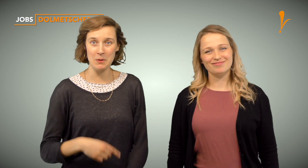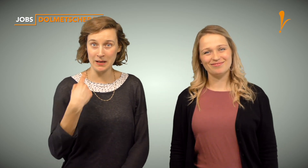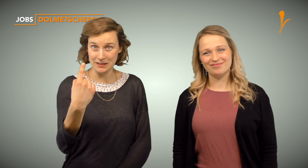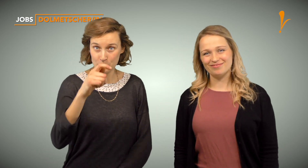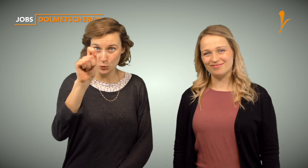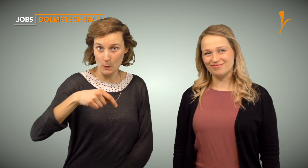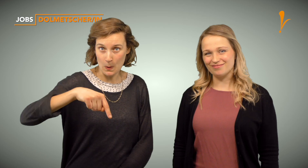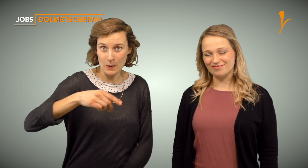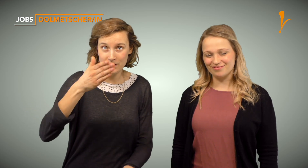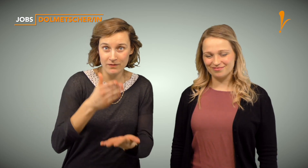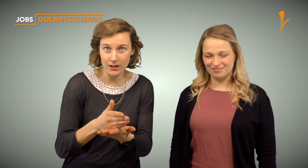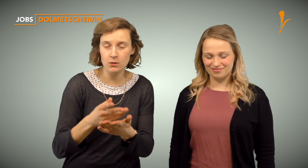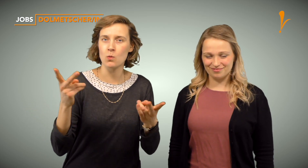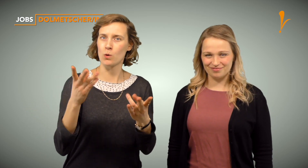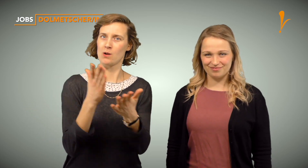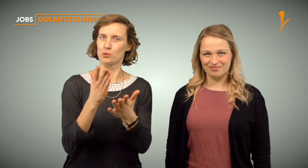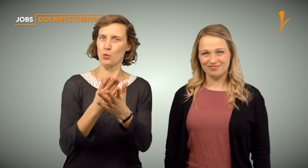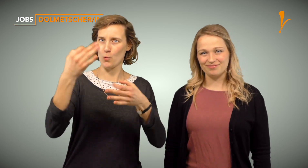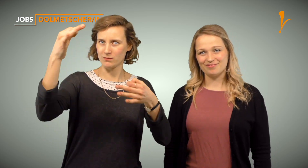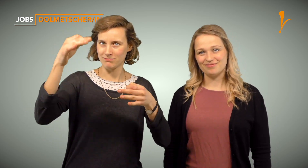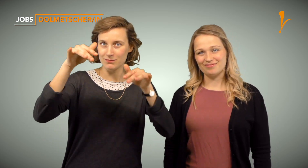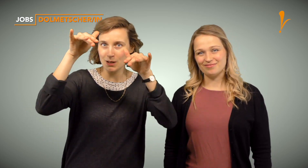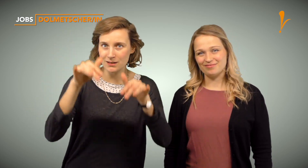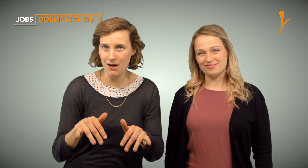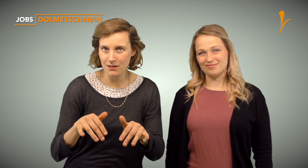Stehst Du vielleicht kurz vor Abschluss deines Studiums oder hast Du bereits ein Zertifikat?